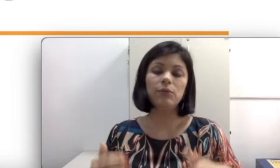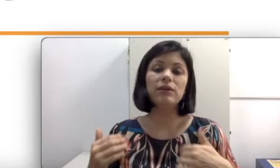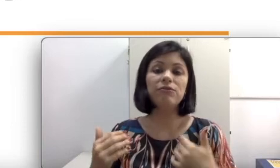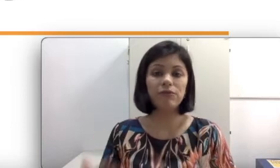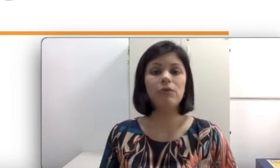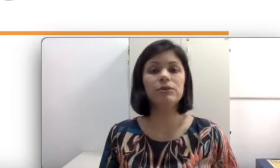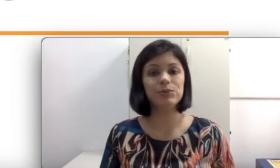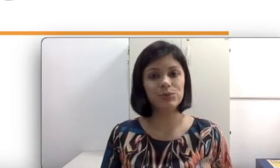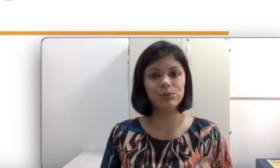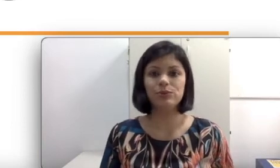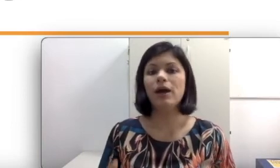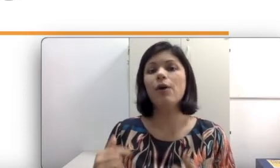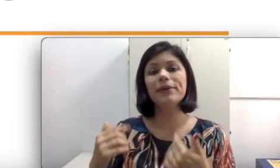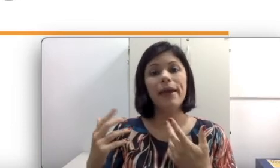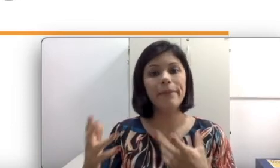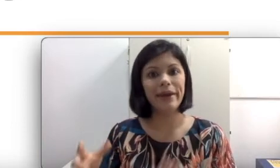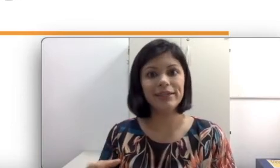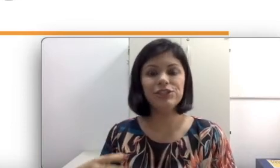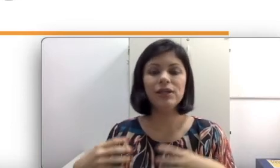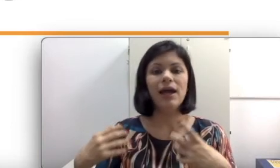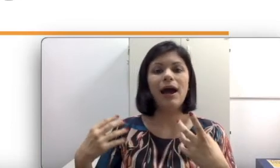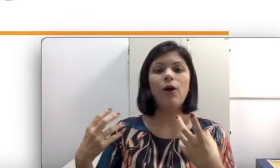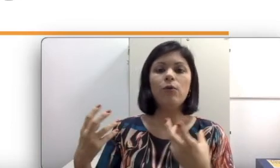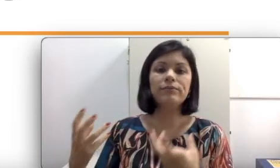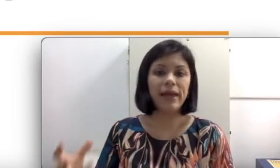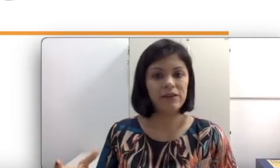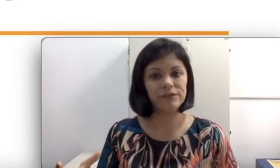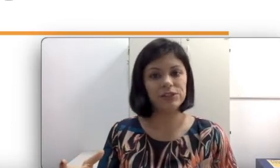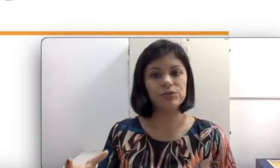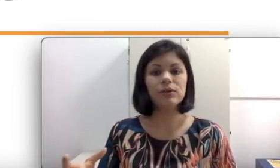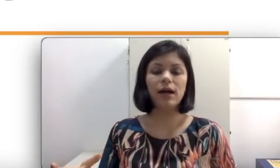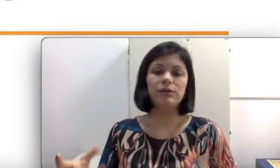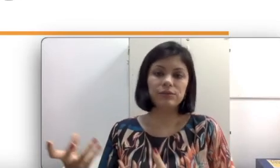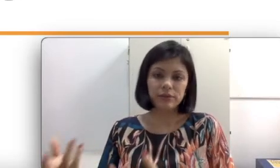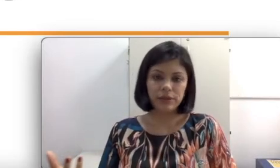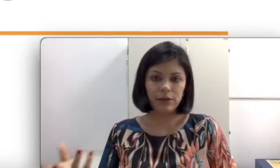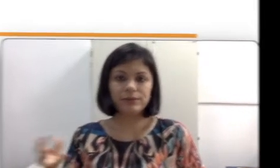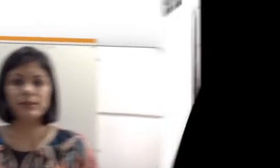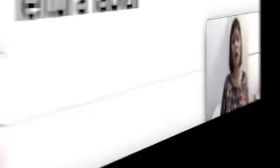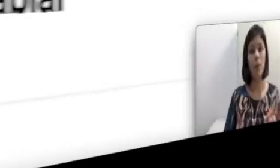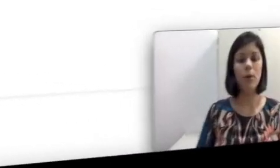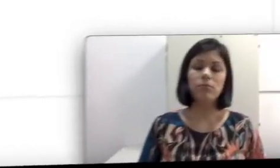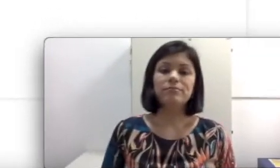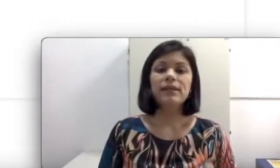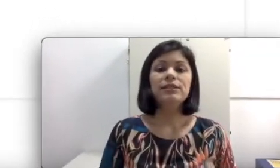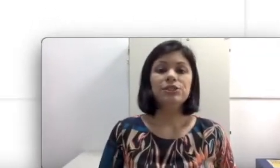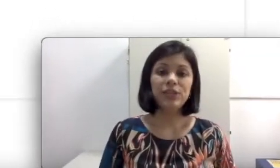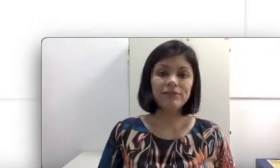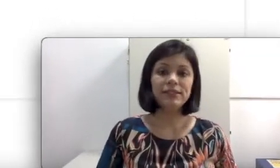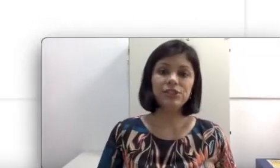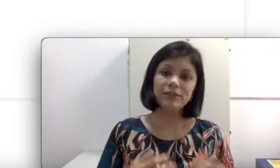que falta ao surdo ou que remete a um déficit caso da audição. Já que você já entendeu